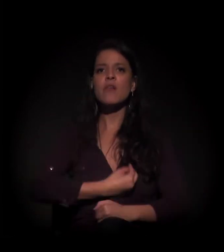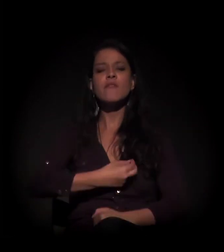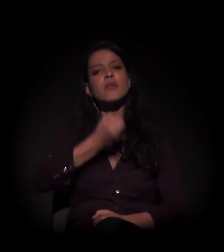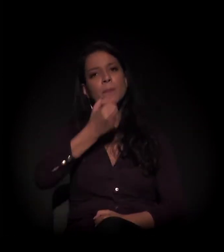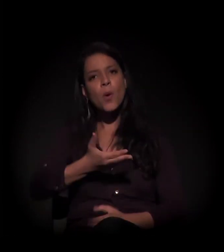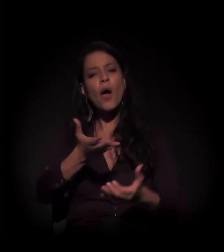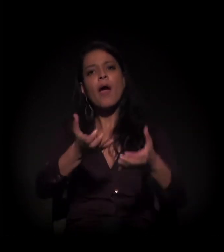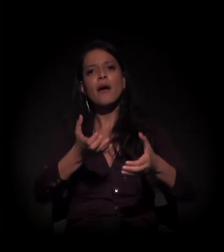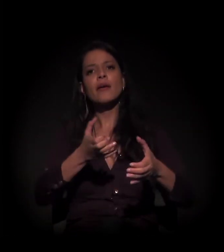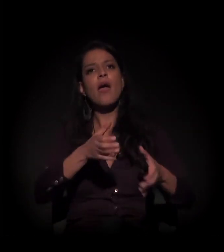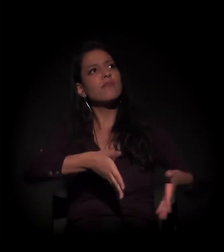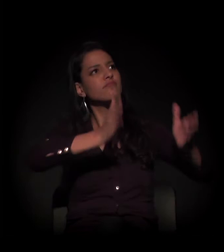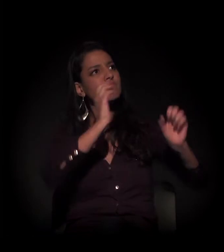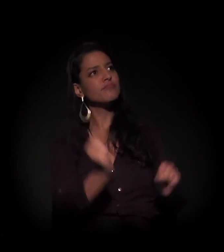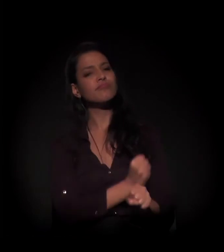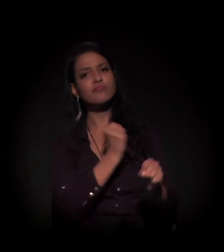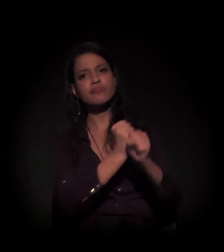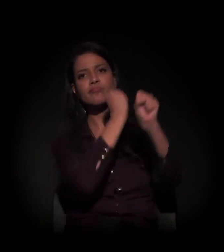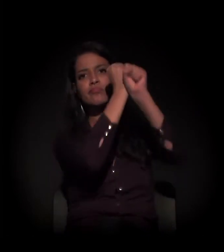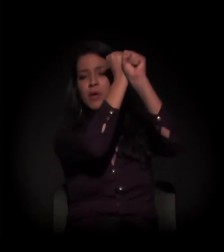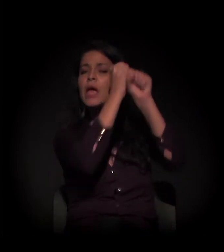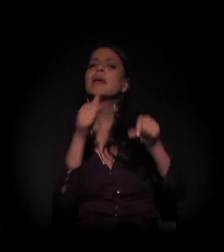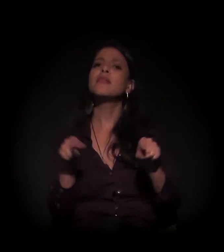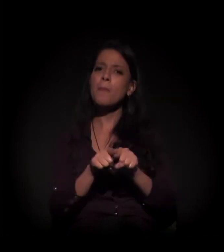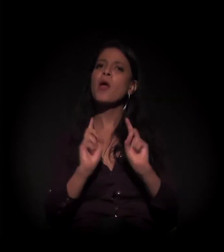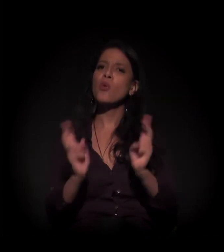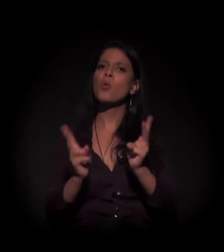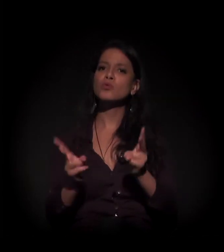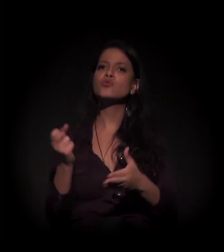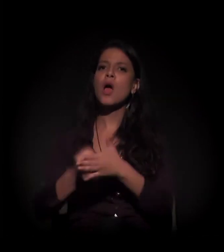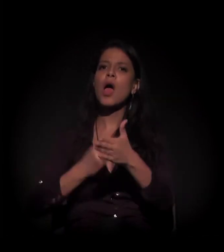queremos a reforma deste imóvel aqui e vamos continuar na luta.